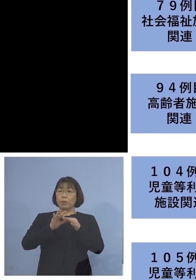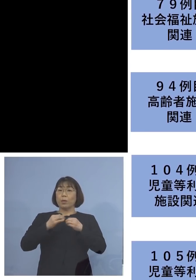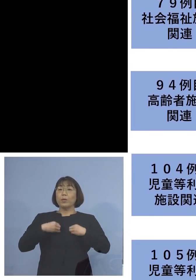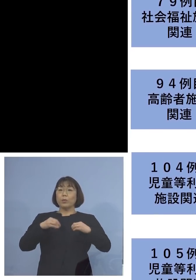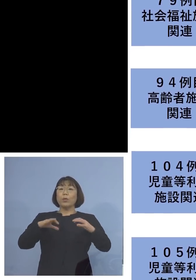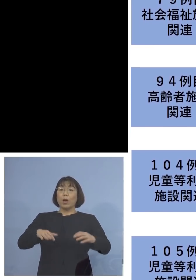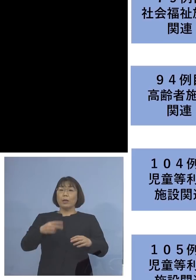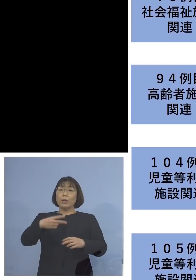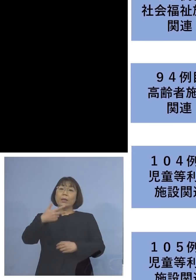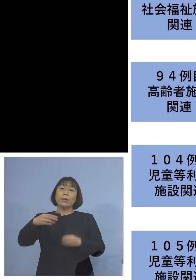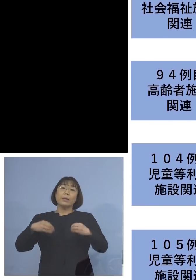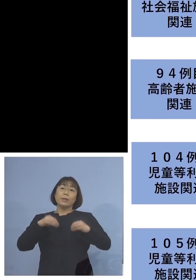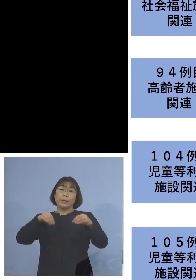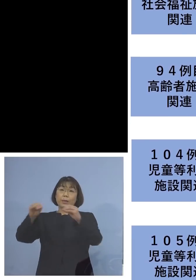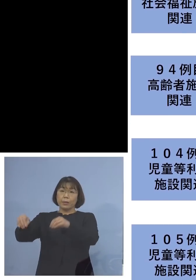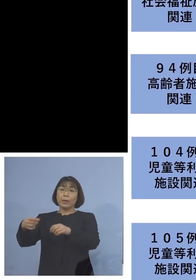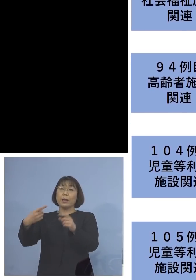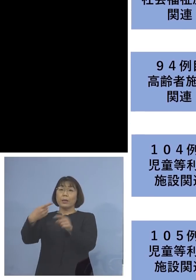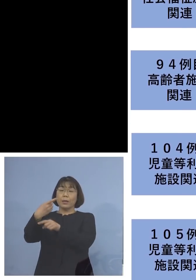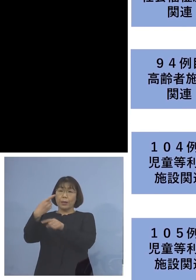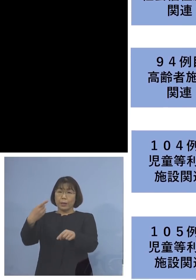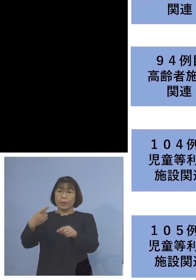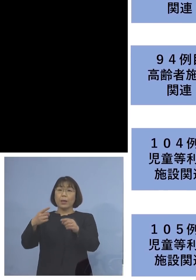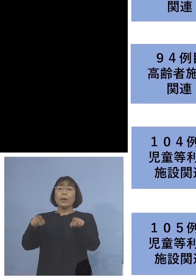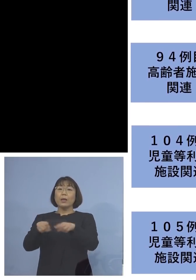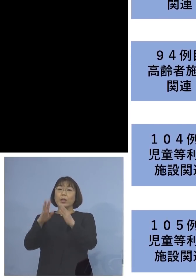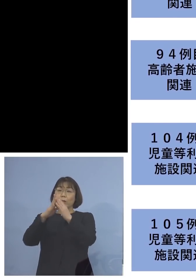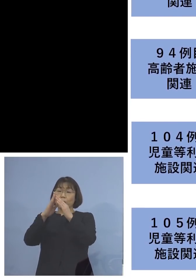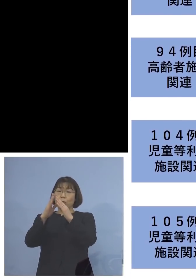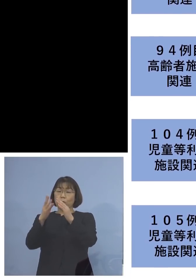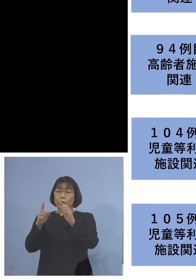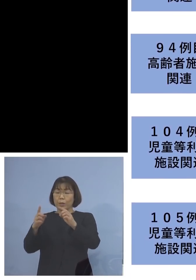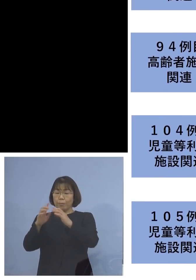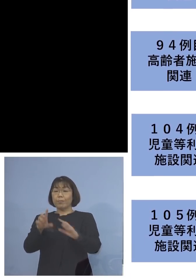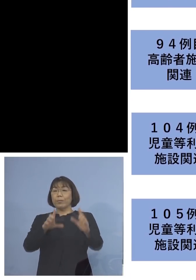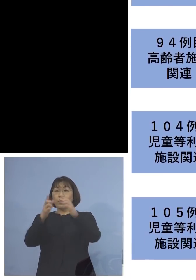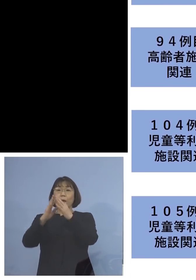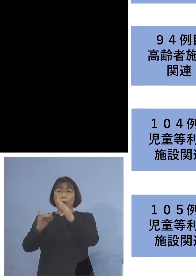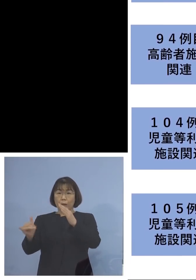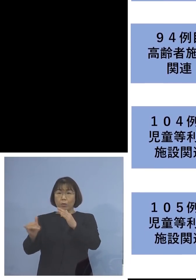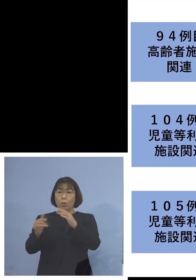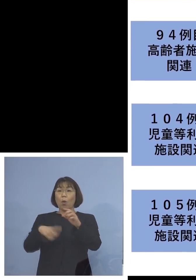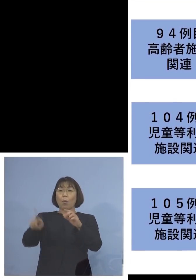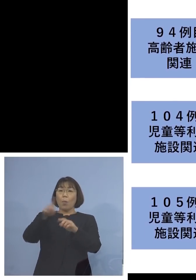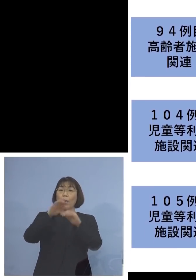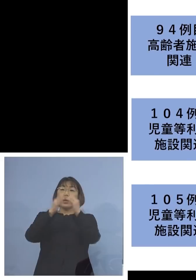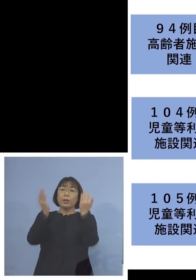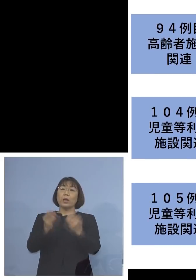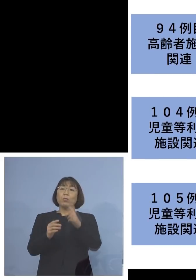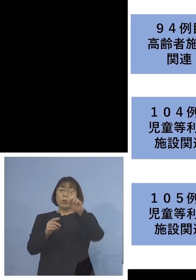二次感染の方1名、同居のご家族を加えて 17名の関連クラスターに